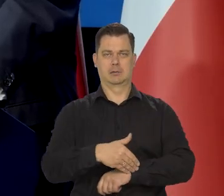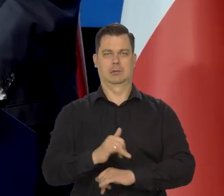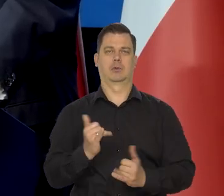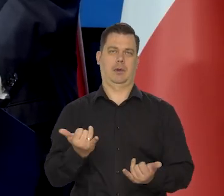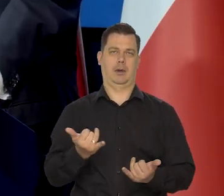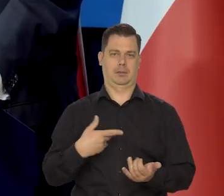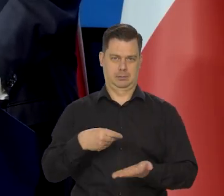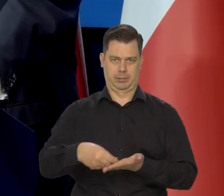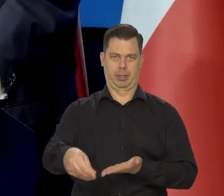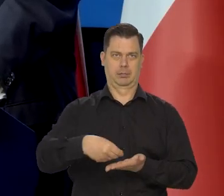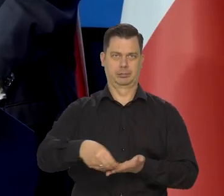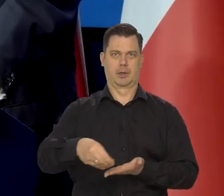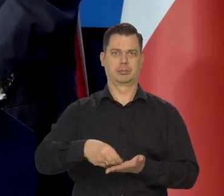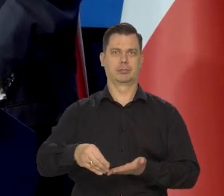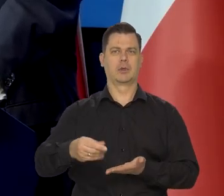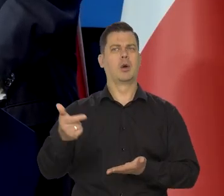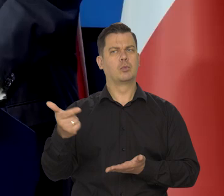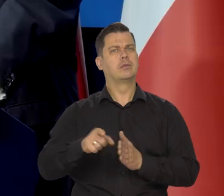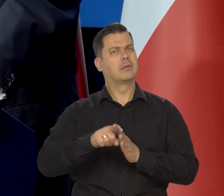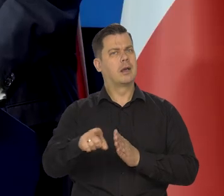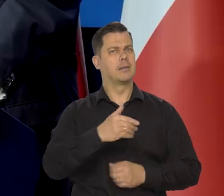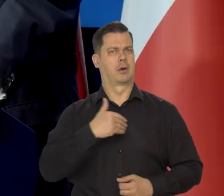Przynajmniej jakiś czas, coś dla Polski mogą zrobić.